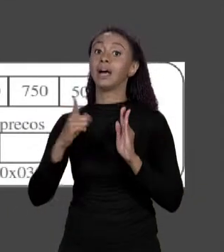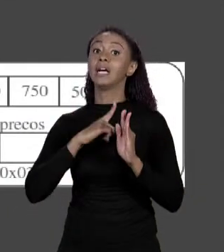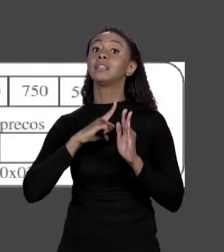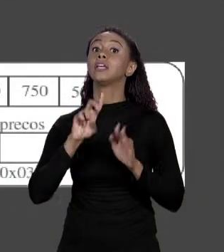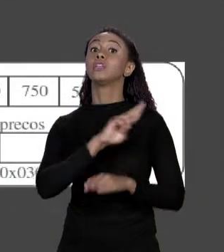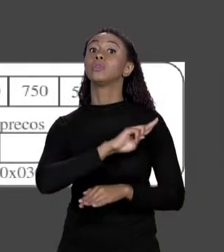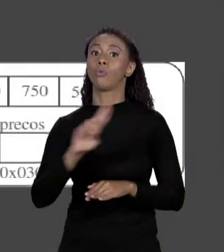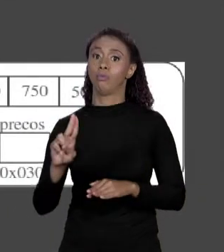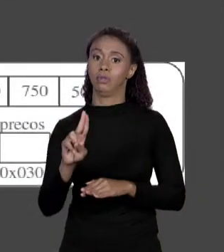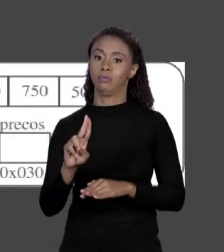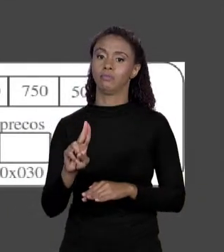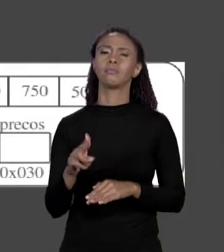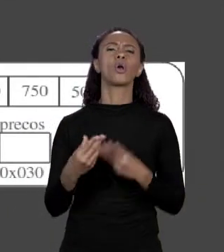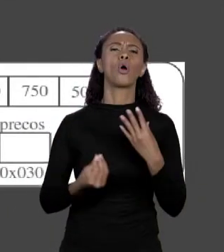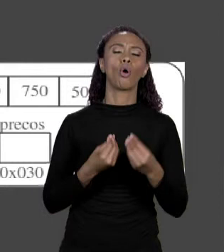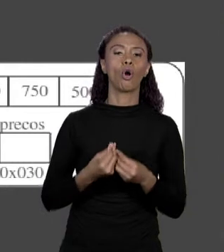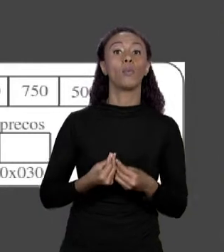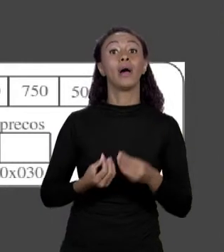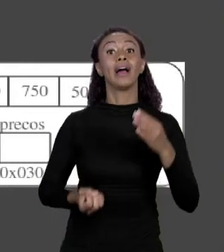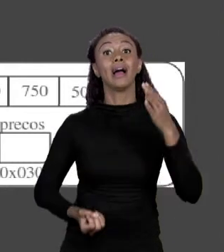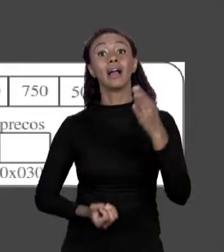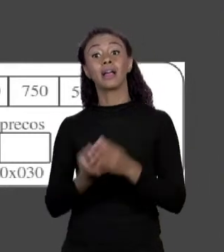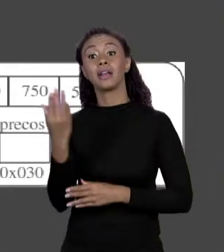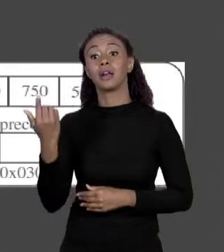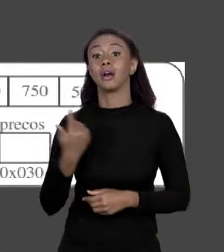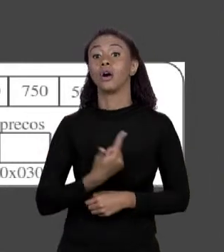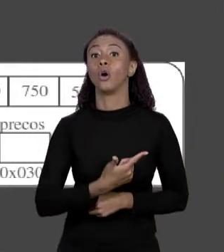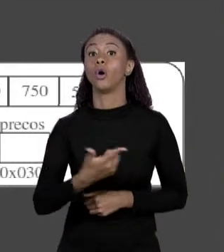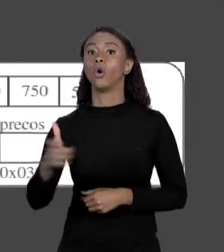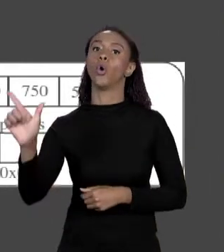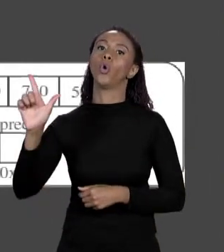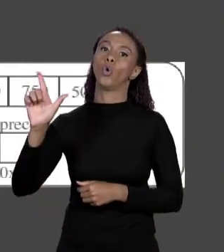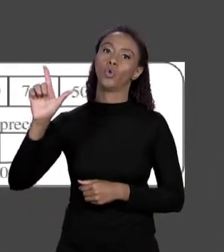CRIA UMA NOVA VARIÁVEL EM UM OUTRO PEDAÇO DE MEMÓRIA E ESSA